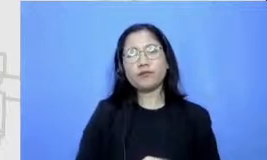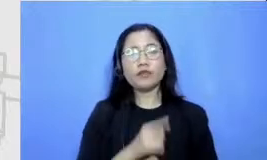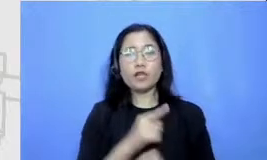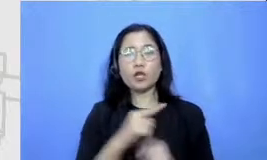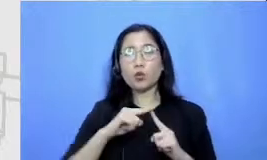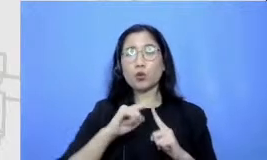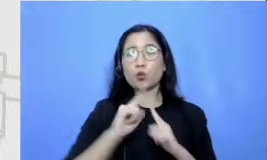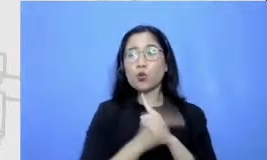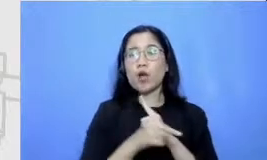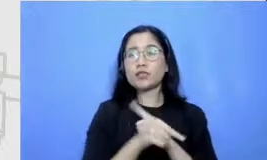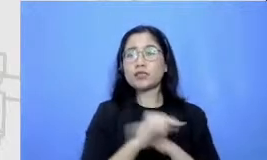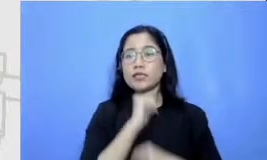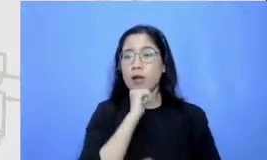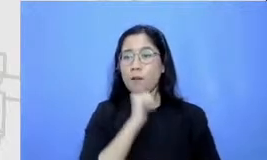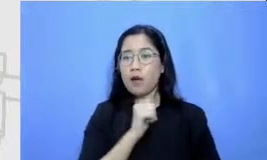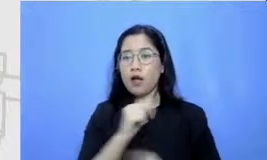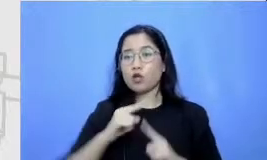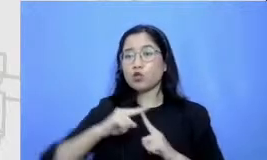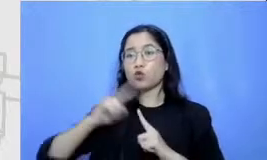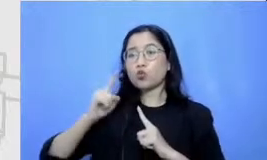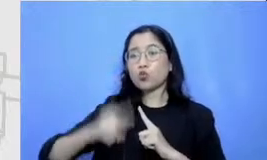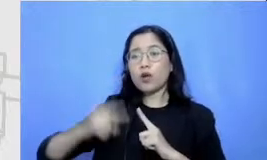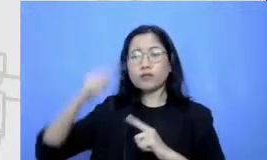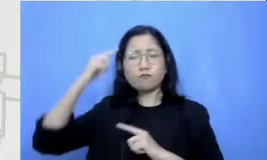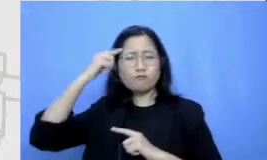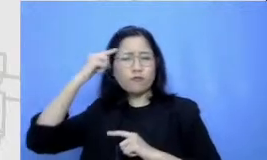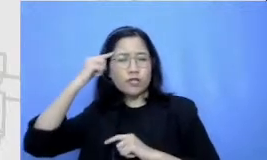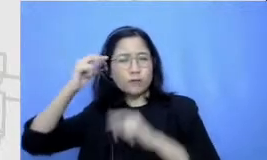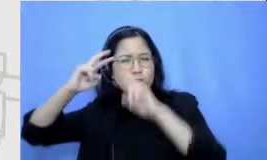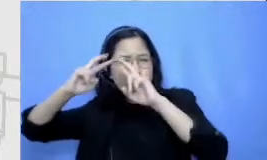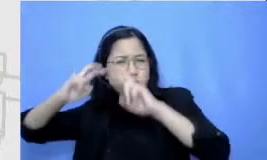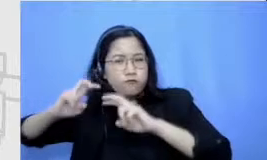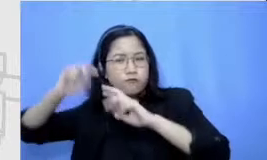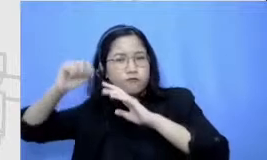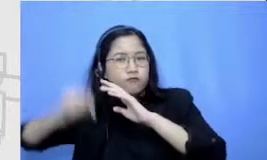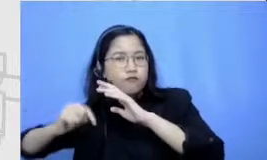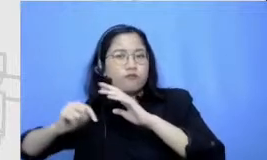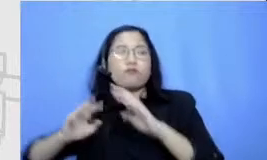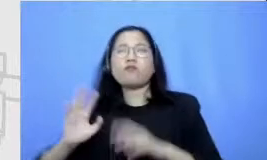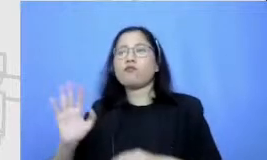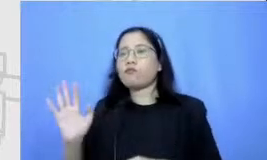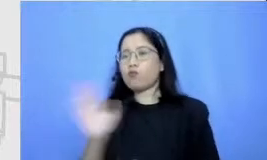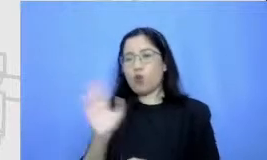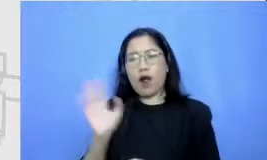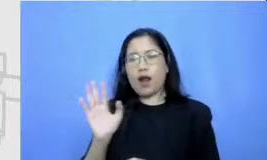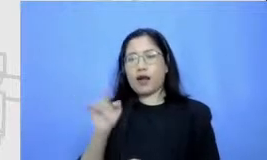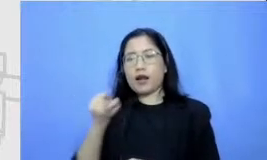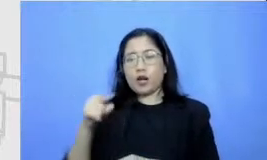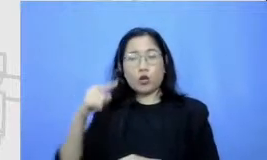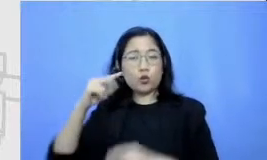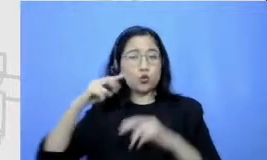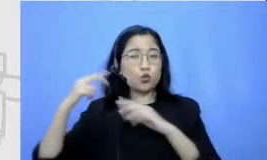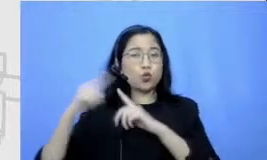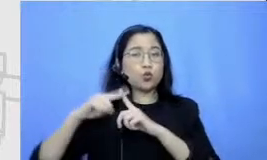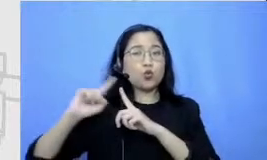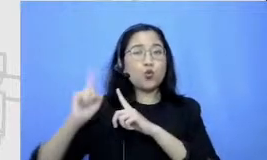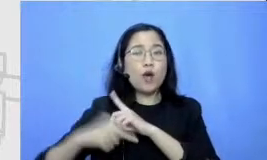bukan brainstorming yang ini yang menjadi tugas utama yang menjadi hi dangan utamanya si murid yang